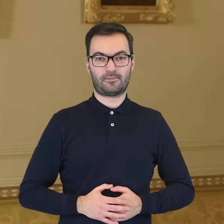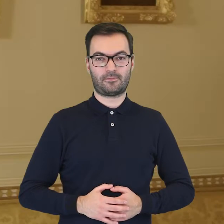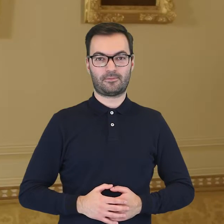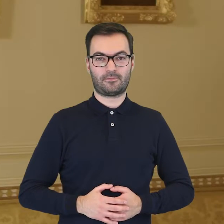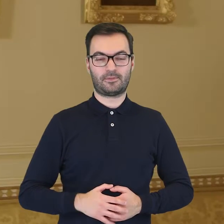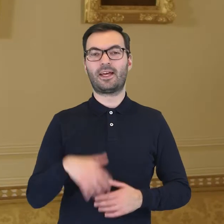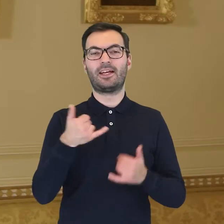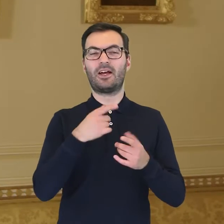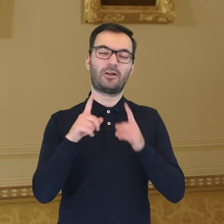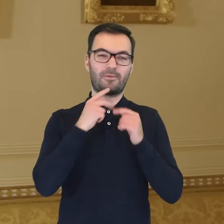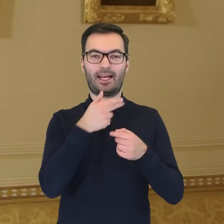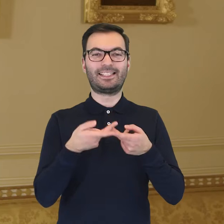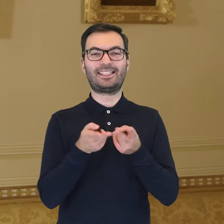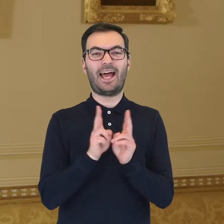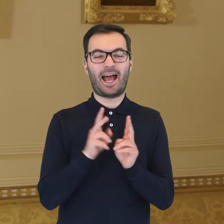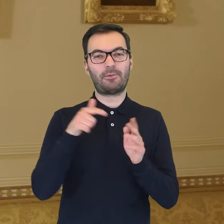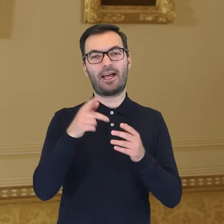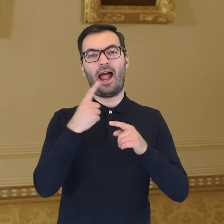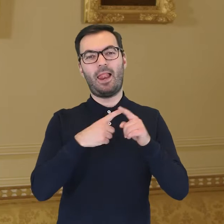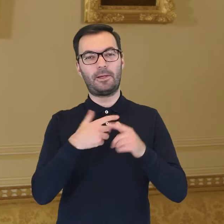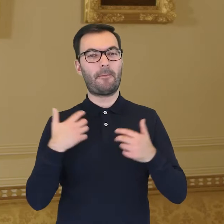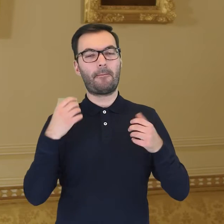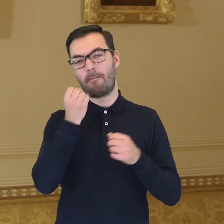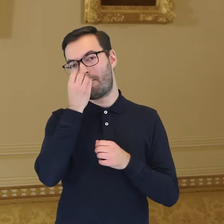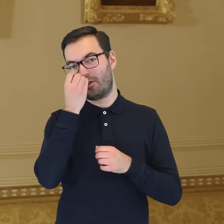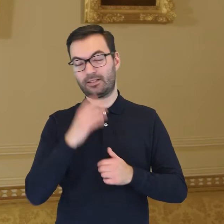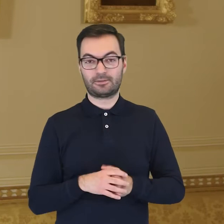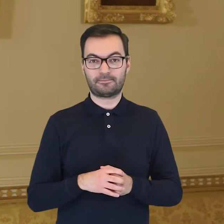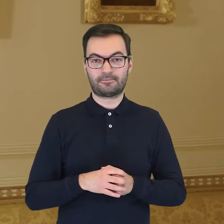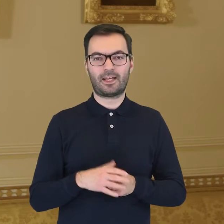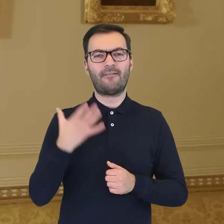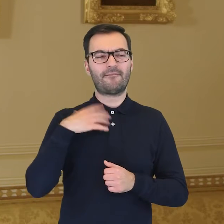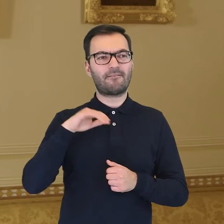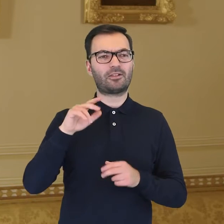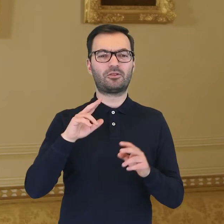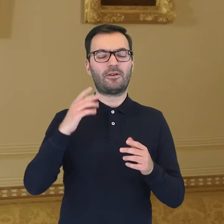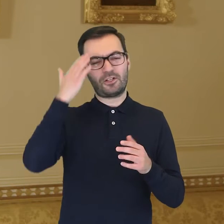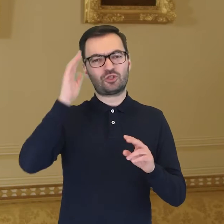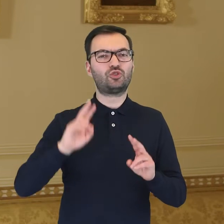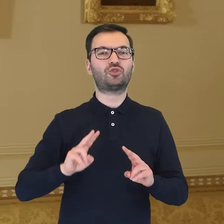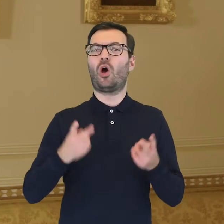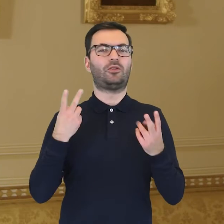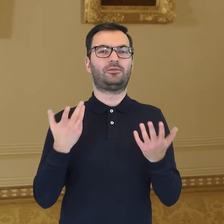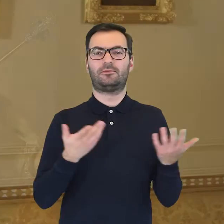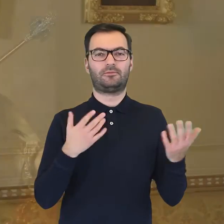Kiedy mówimy o ceramice zdobionej motywami botanicznymi, warto jest dowiedzieć się, skąd w ogóle wzięły się te motywy.